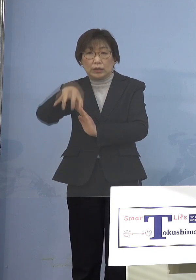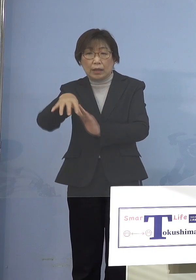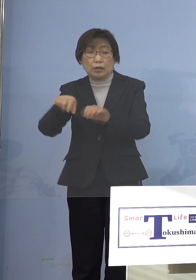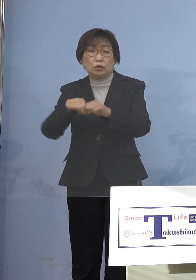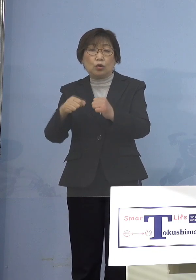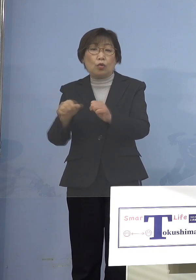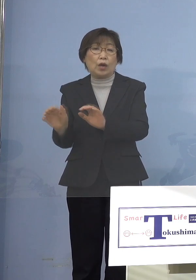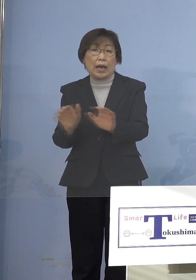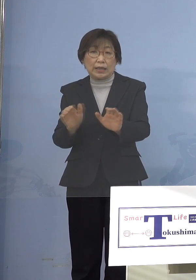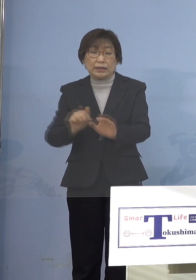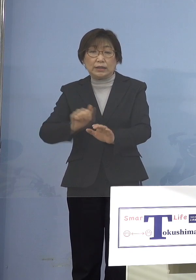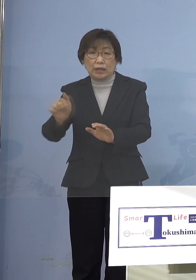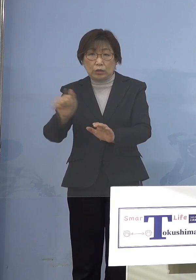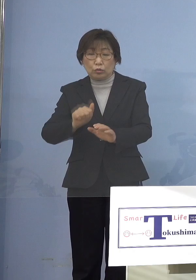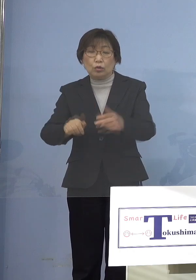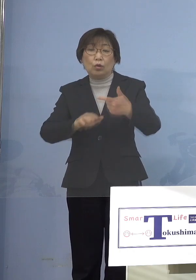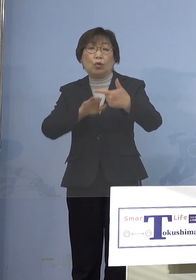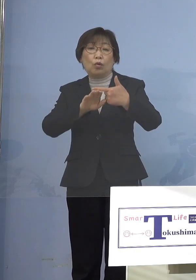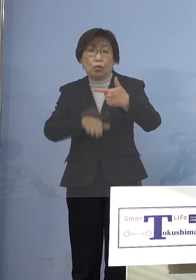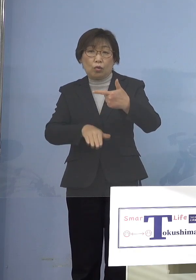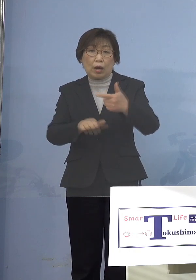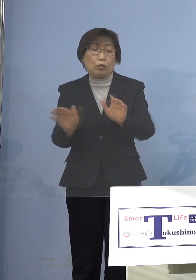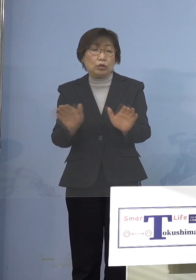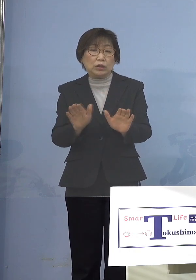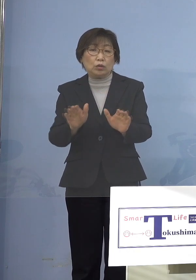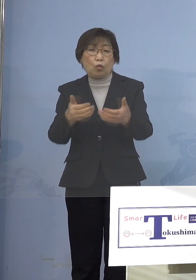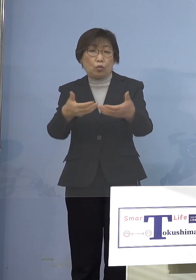放課後児童クラブ こうしたところに対して